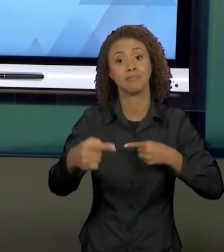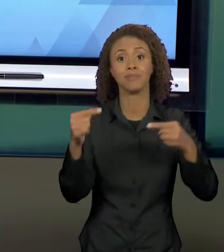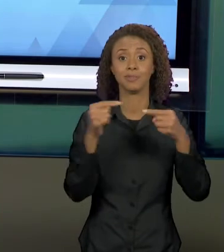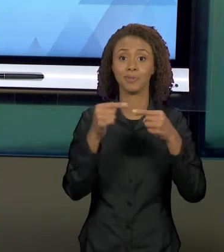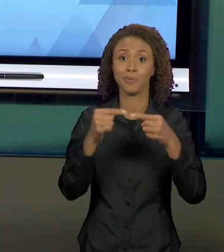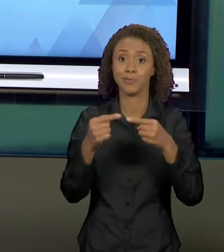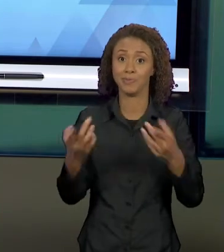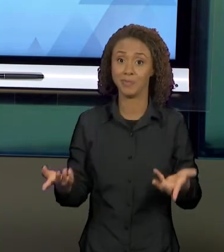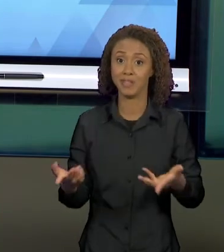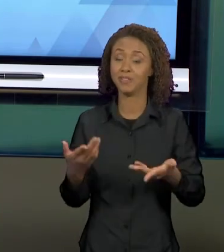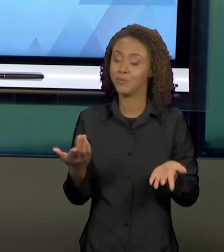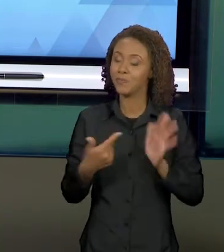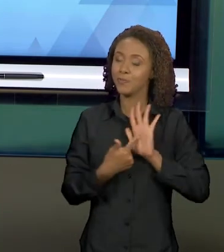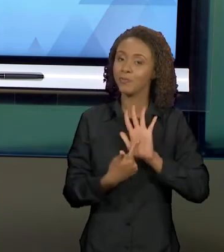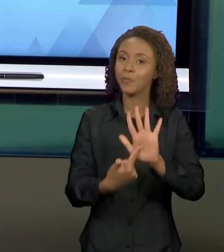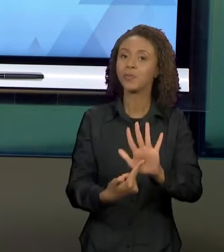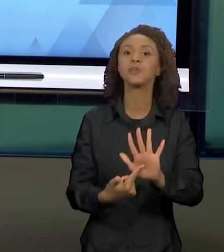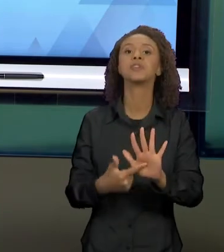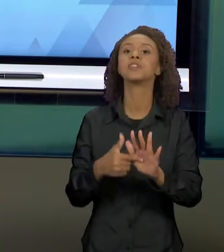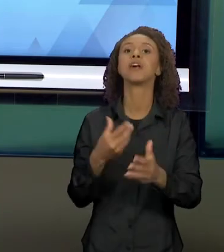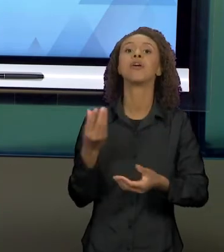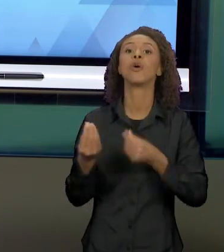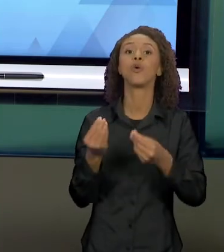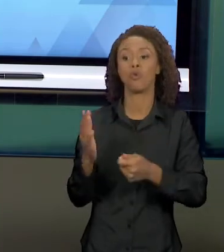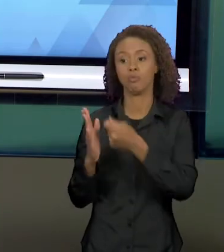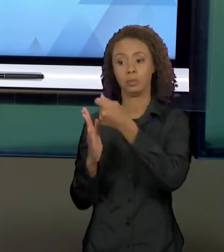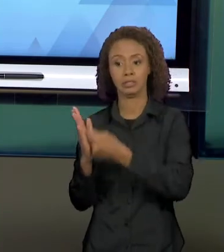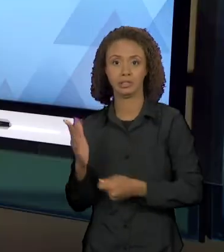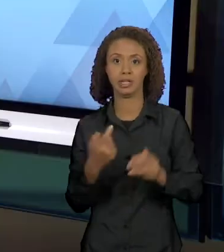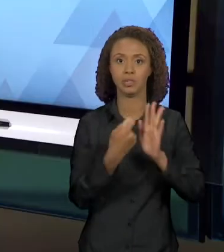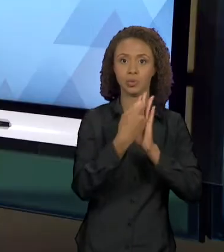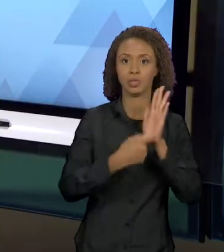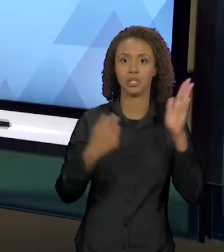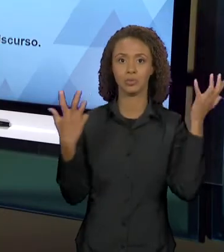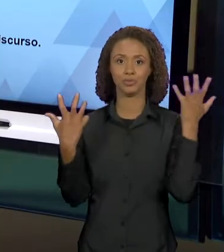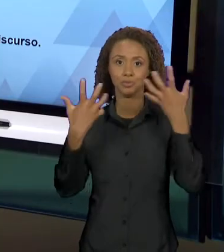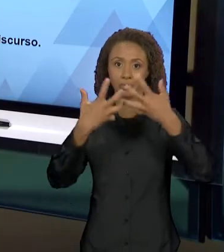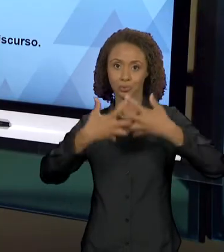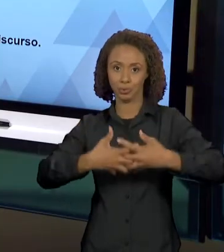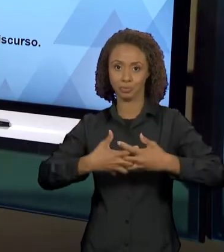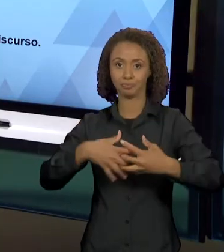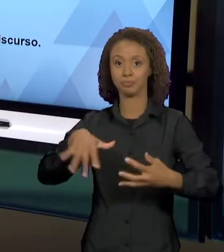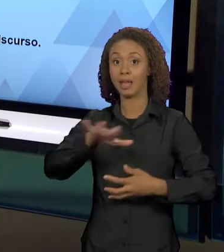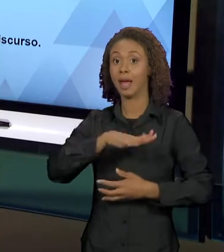A INTERTEXTUALIDADE EM TEXTOS NARRATIVOS. A